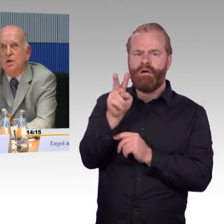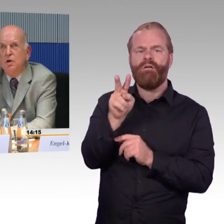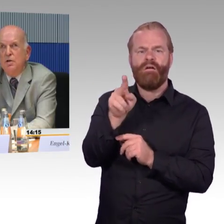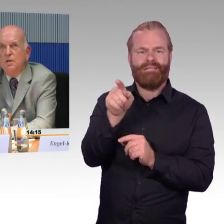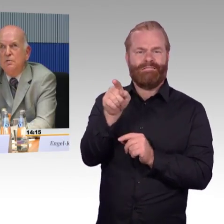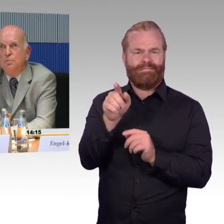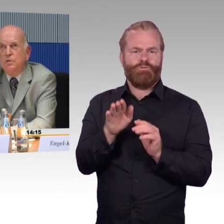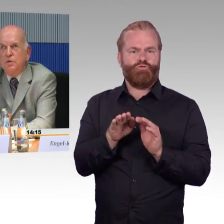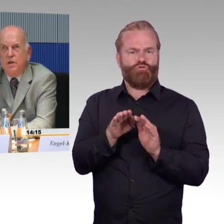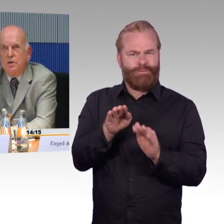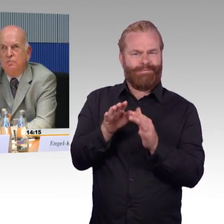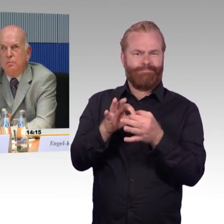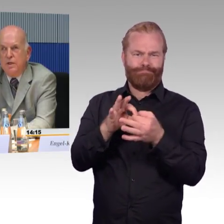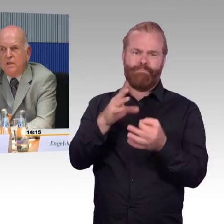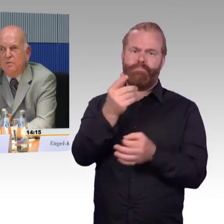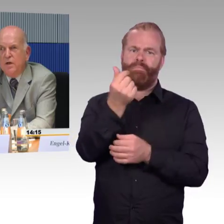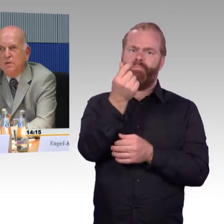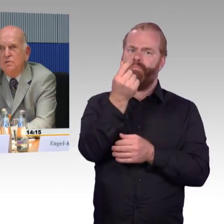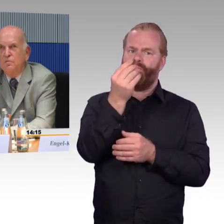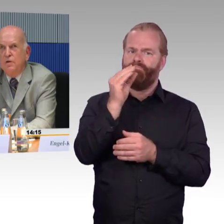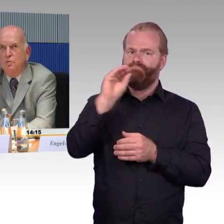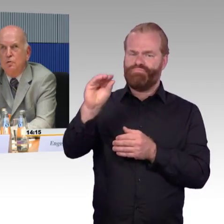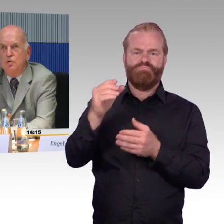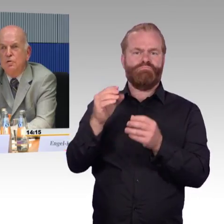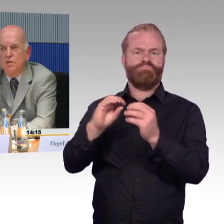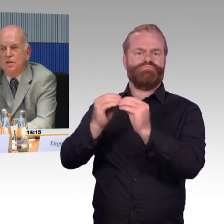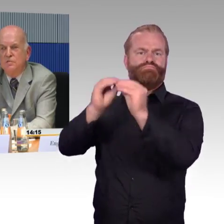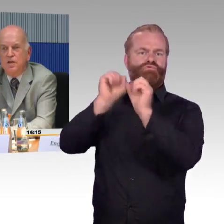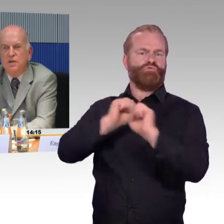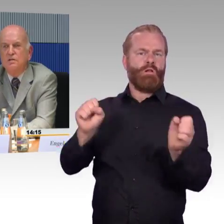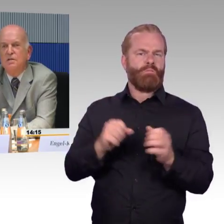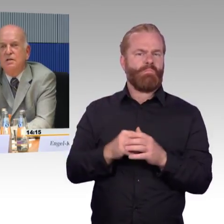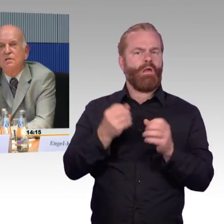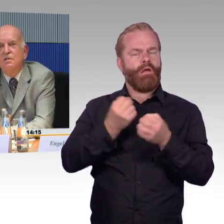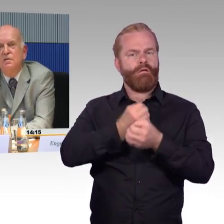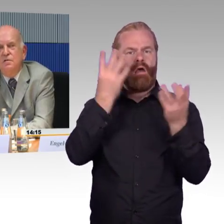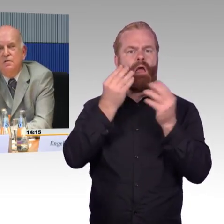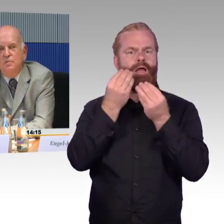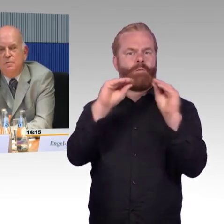denn bis zur Herstellung von Barrierefreiheit werden noch Jahrzehnte vergehen. Danke.